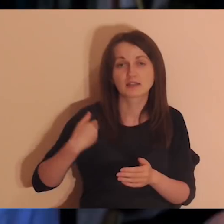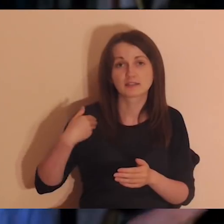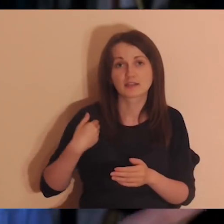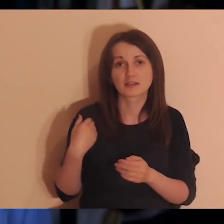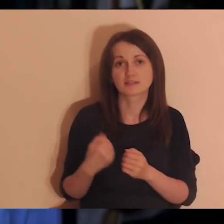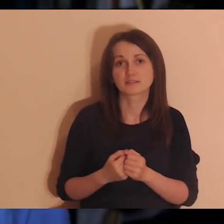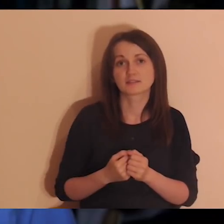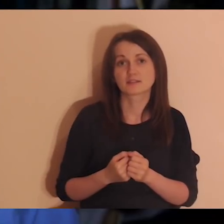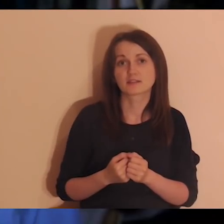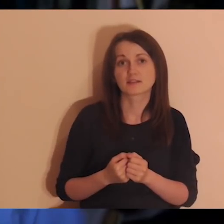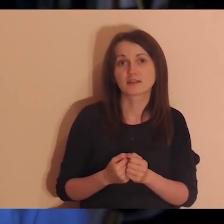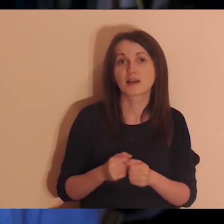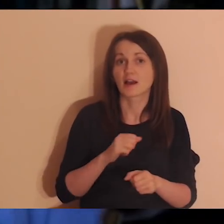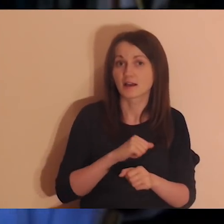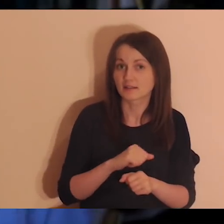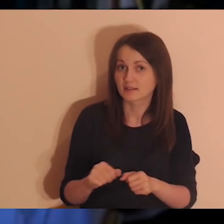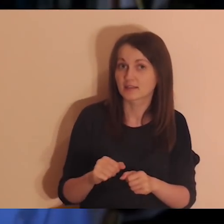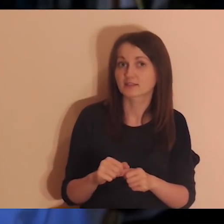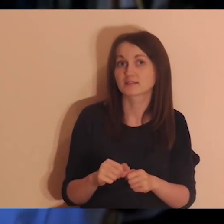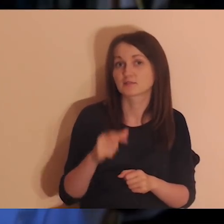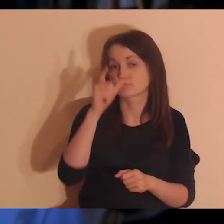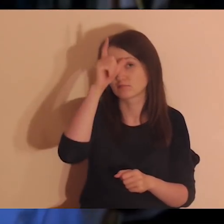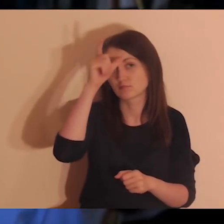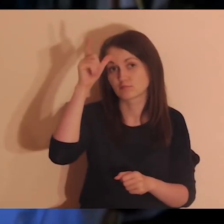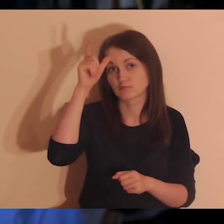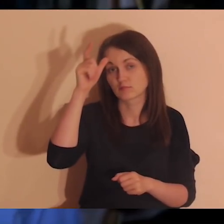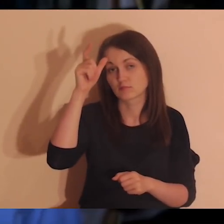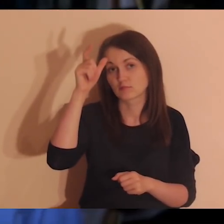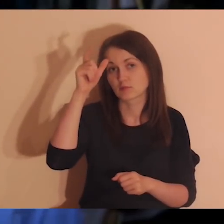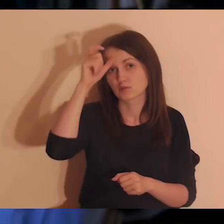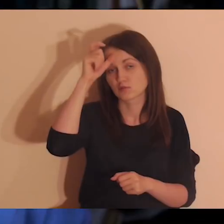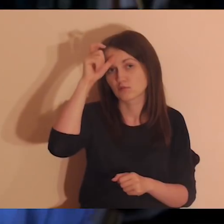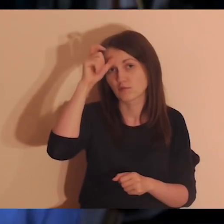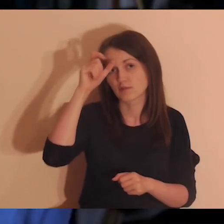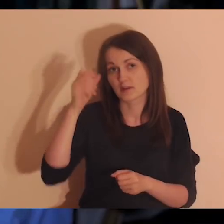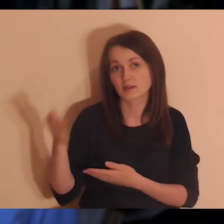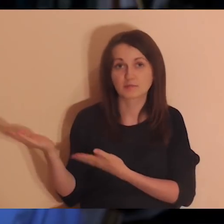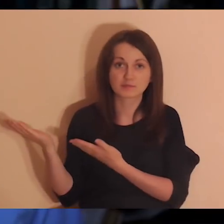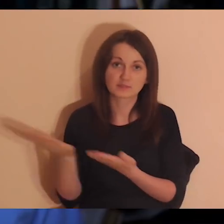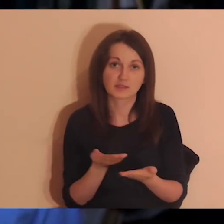i jest osoba, która odkrywa w sobie takie powołanie, zaproszenie od Pana Boga.